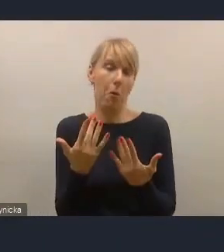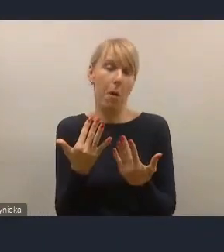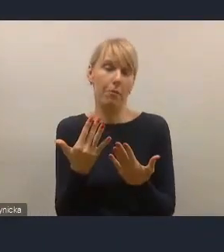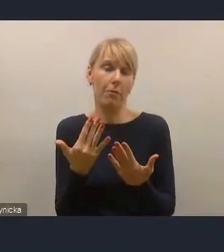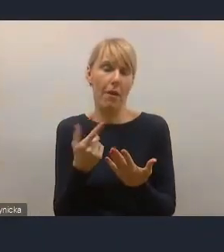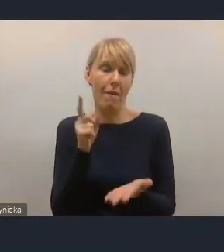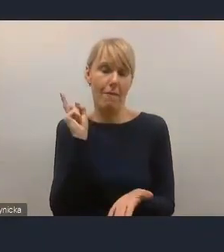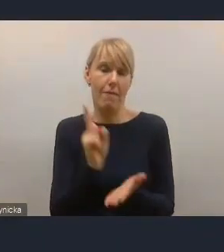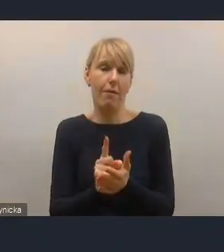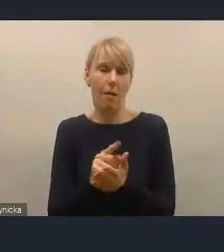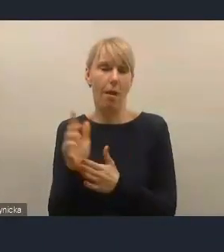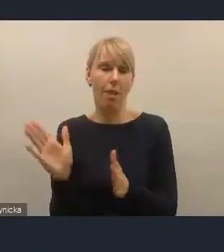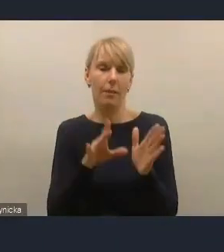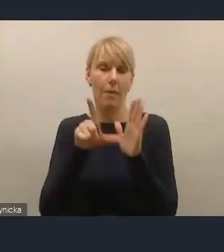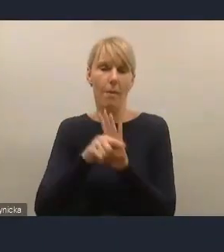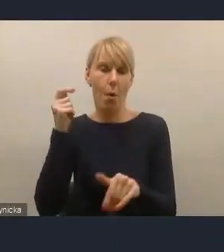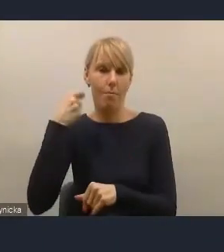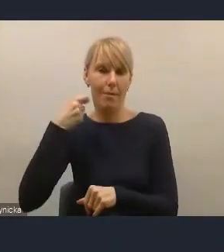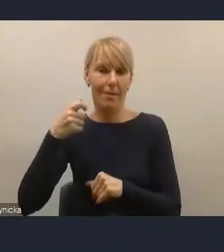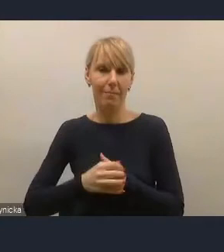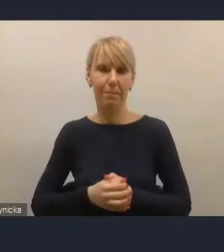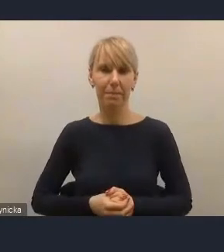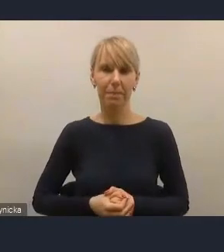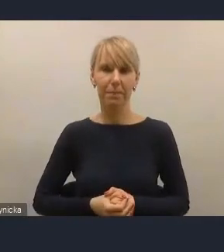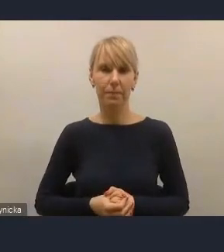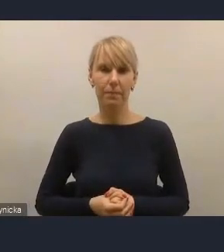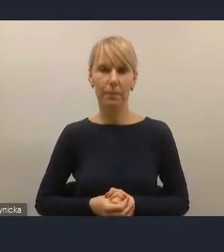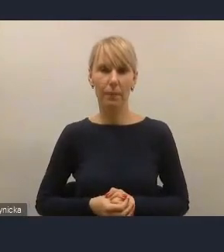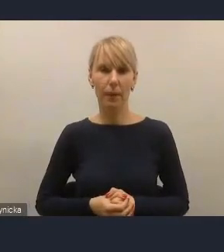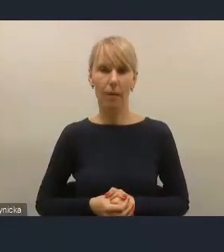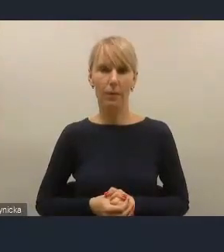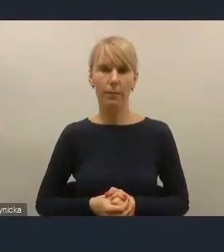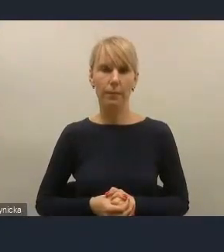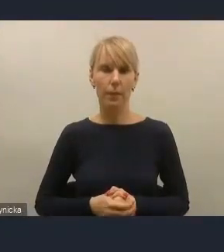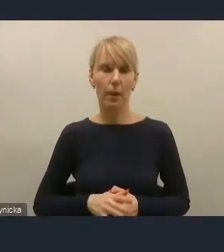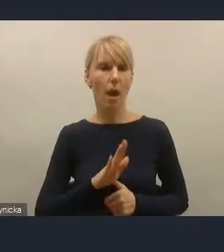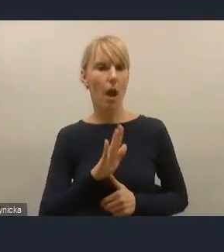Jeśli mogę jednak, panie dyrektorze, ja absolutnie nie mówiłem o niczyjej winie,